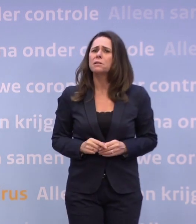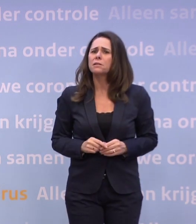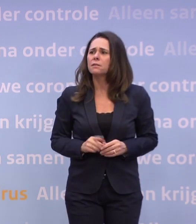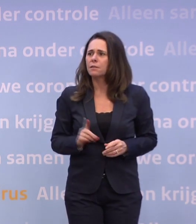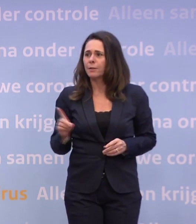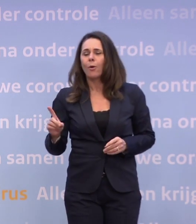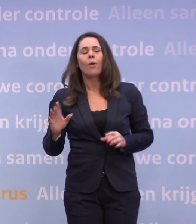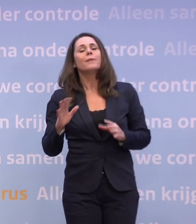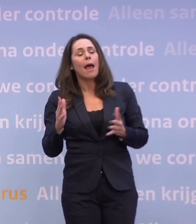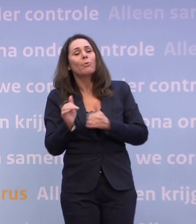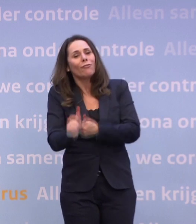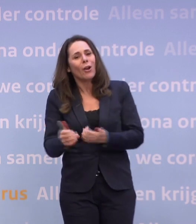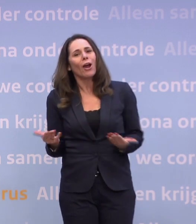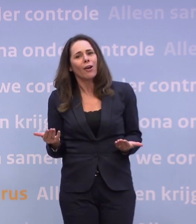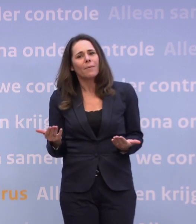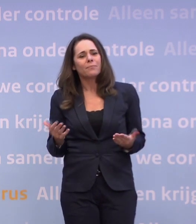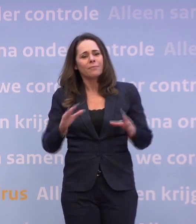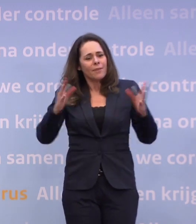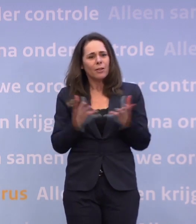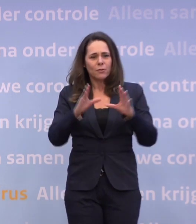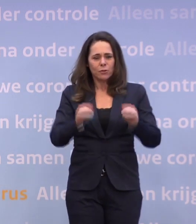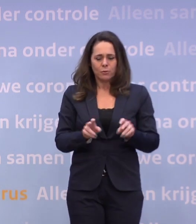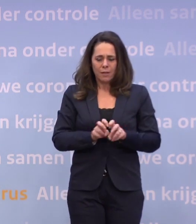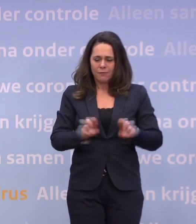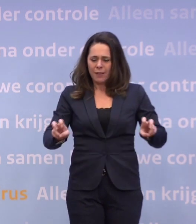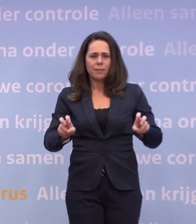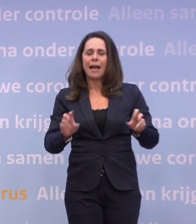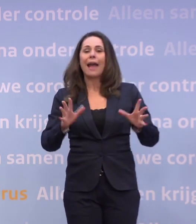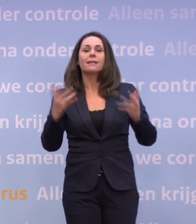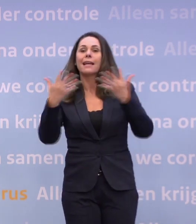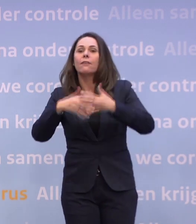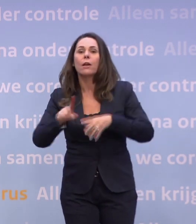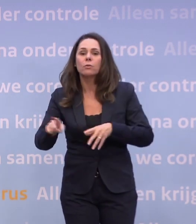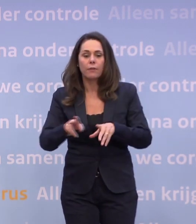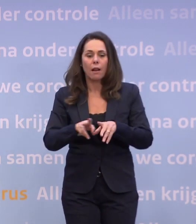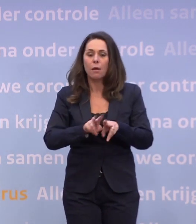Omdat het een effect heeft. Alles wat je doet, natuurlijk... Uiteindelijk is het virus niet heel ingewikkeld: het wil overspringen.